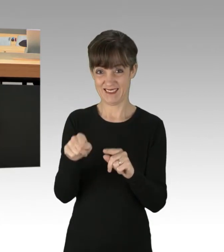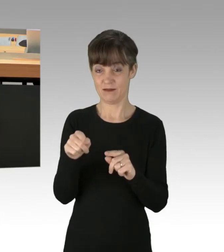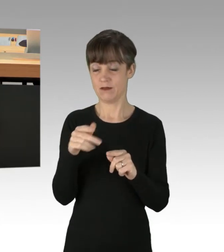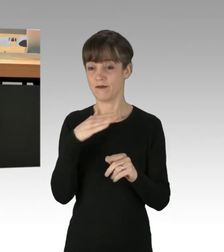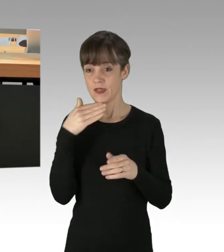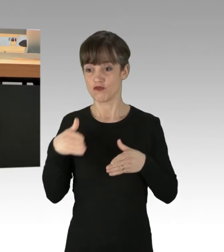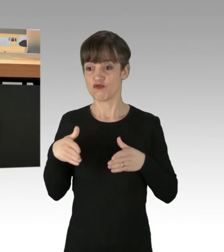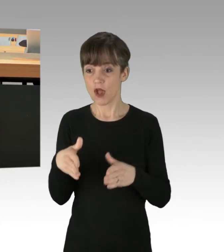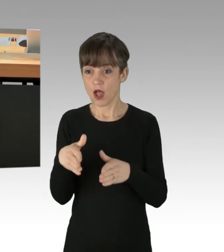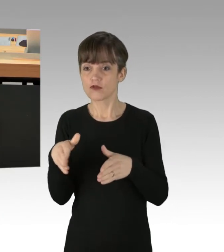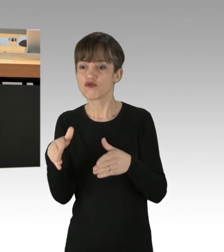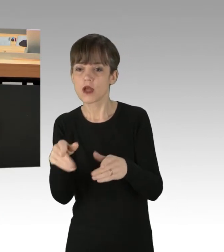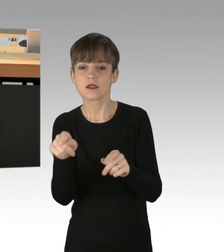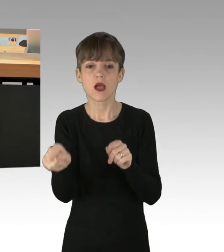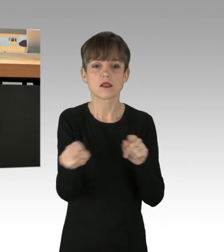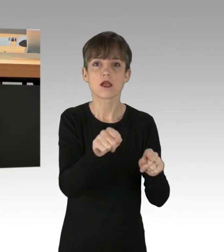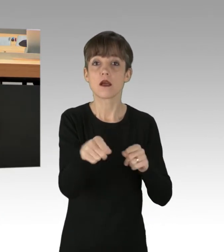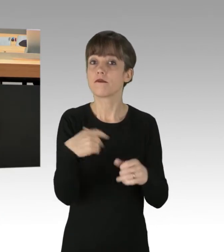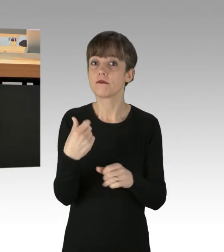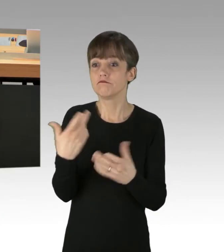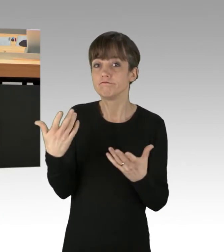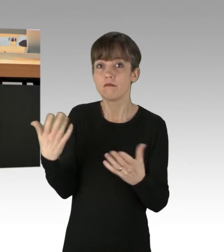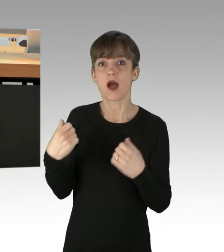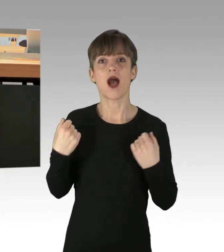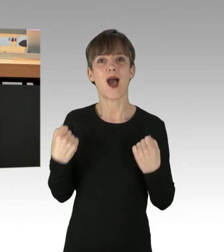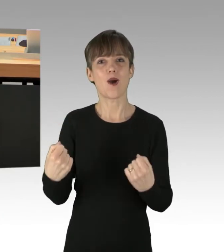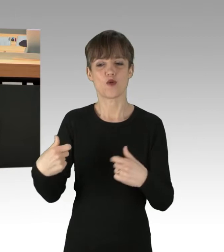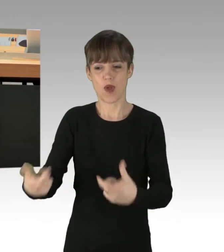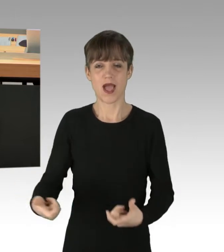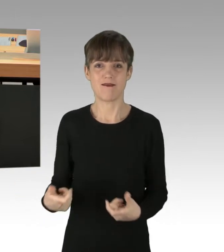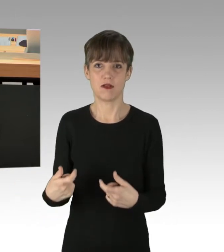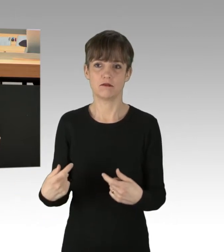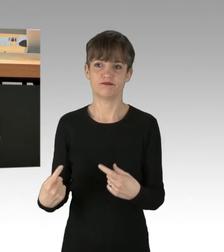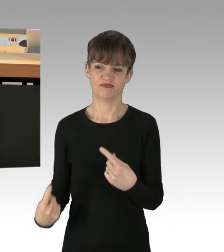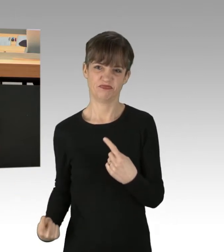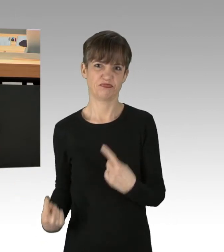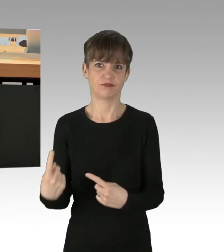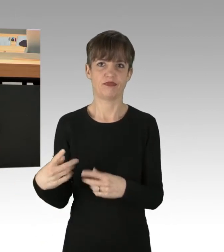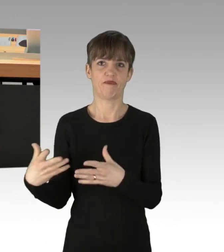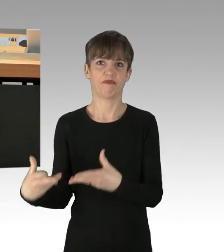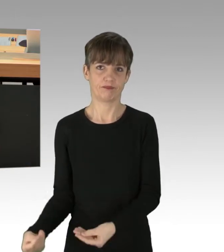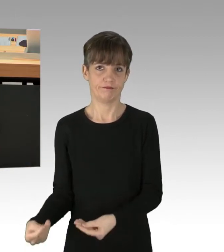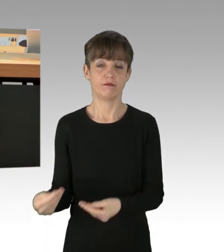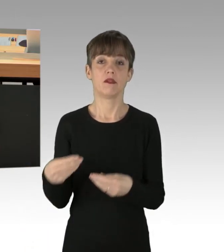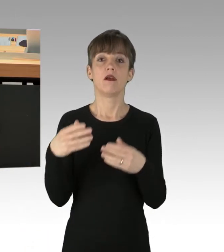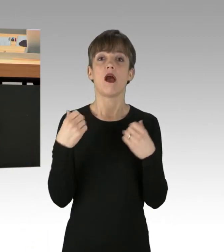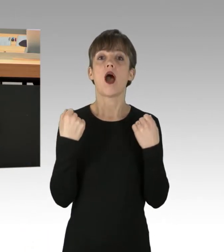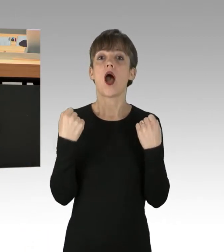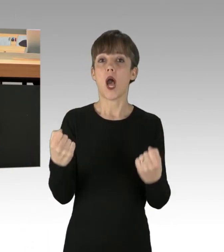die Reifen von Autos zerstochen, an den Fenstern der Fahrzeuge hingen auch wieder Bekennerschreiben